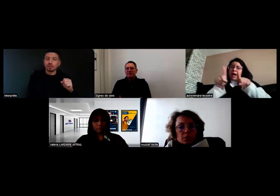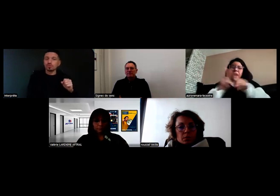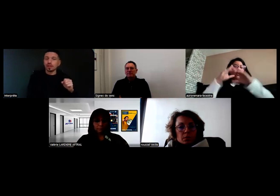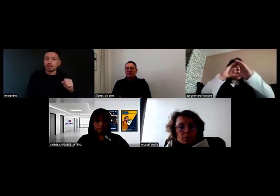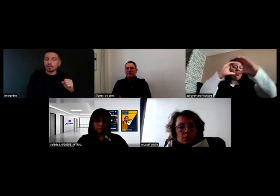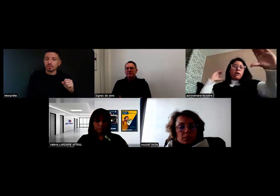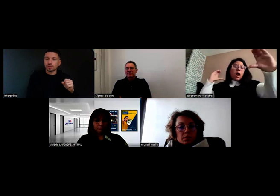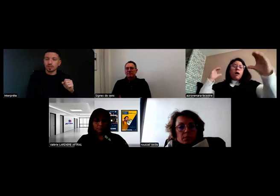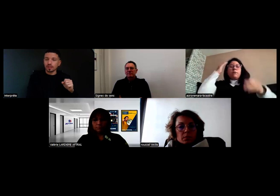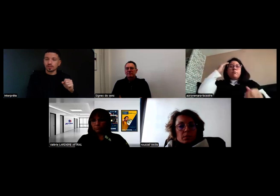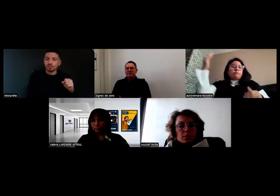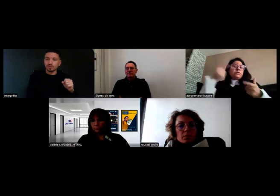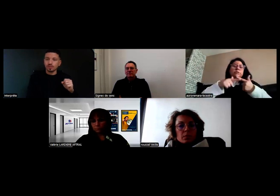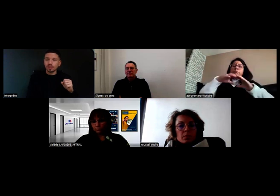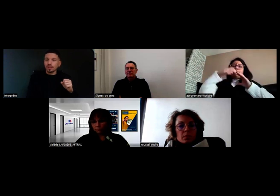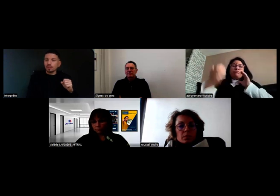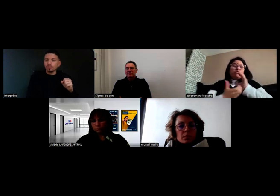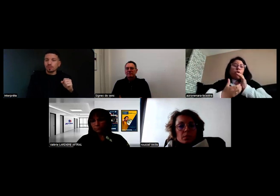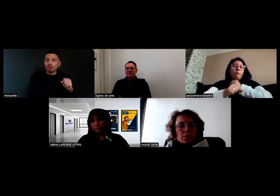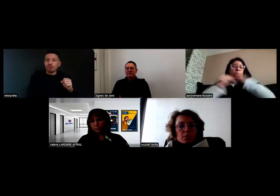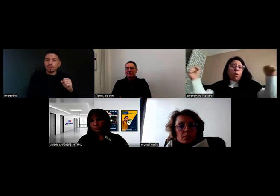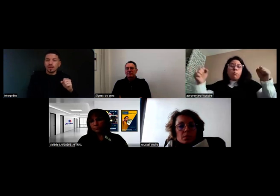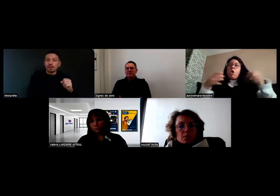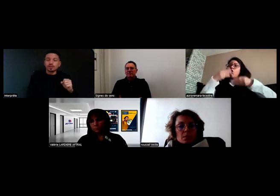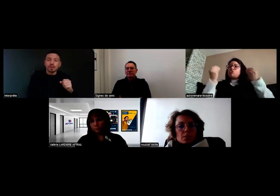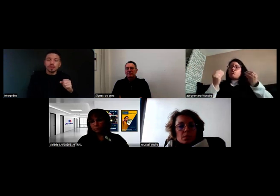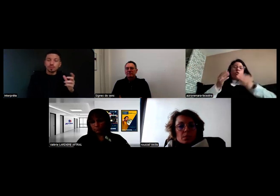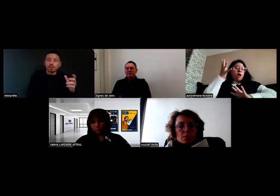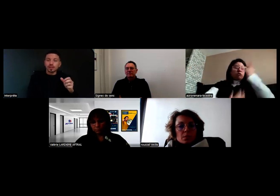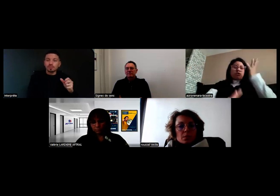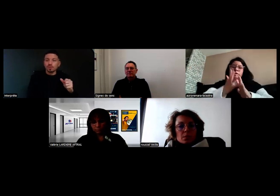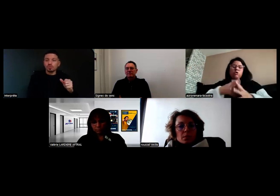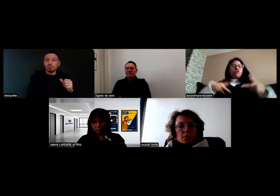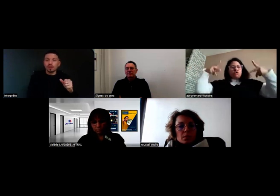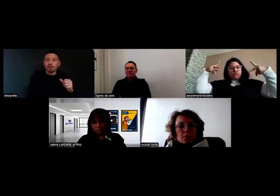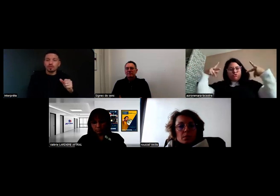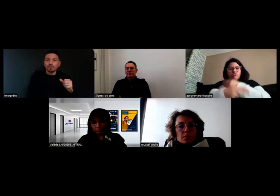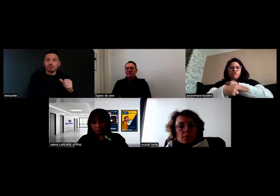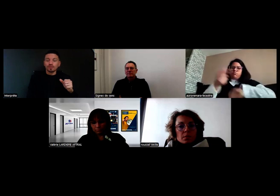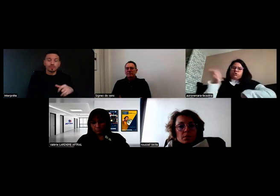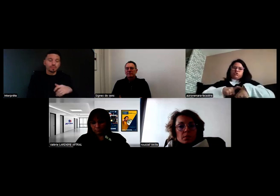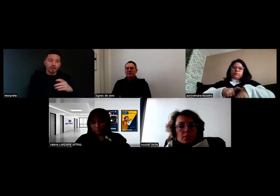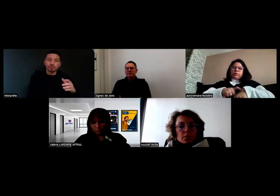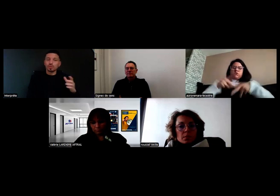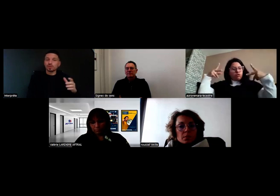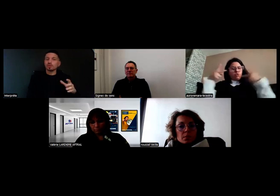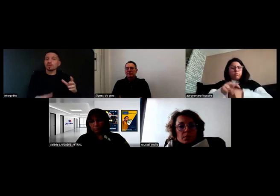et il y a la question de la sécurité qui s'impose. Un pneu qui explose, un départ de feu, je me mets sur le côté.